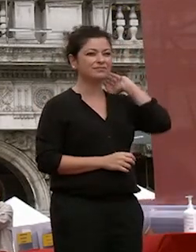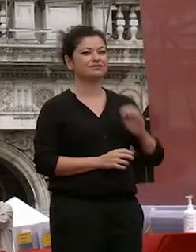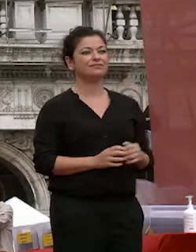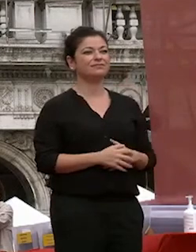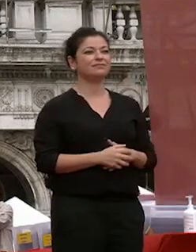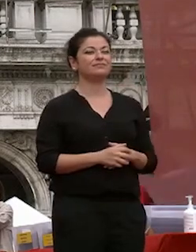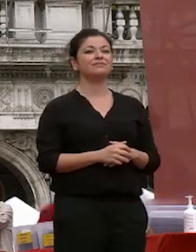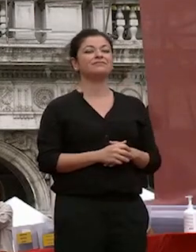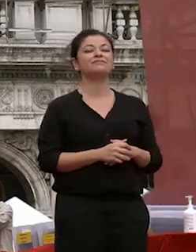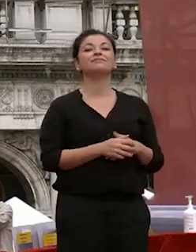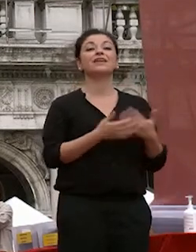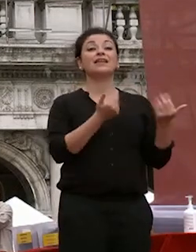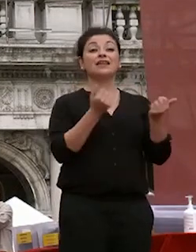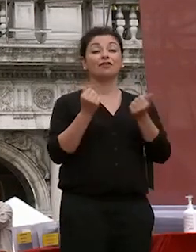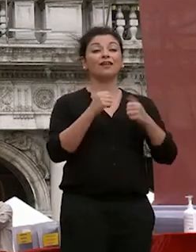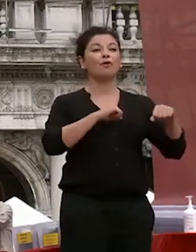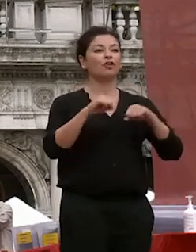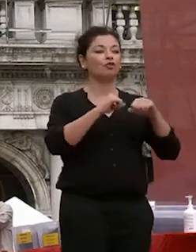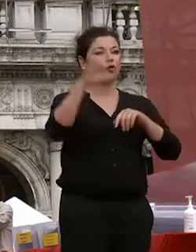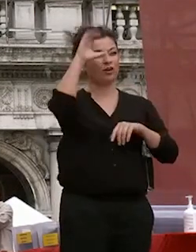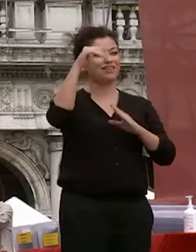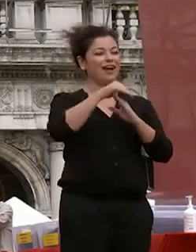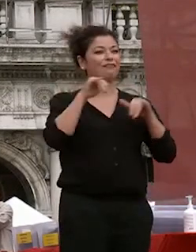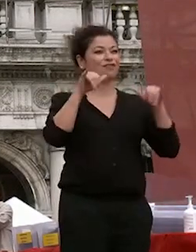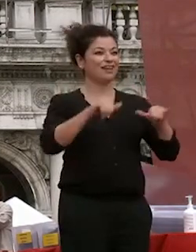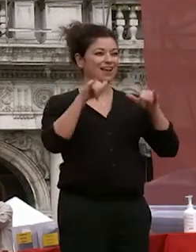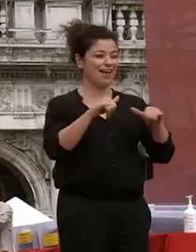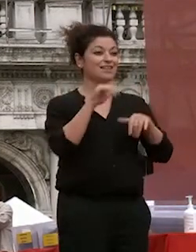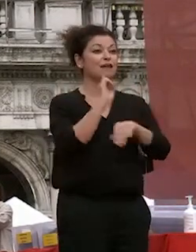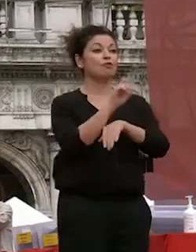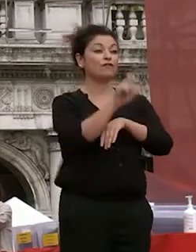salutiamo il rettore dell'università ca foscari venezia professor michele